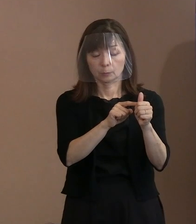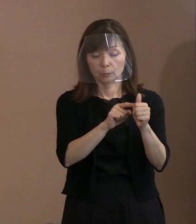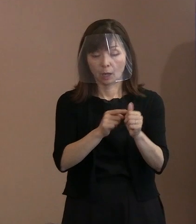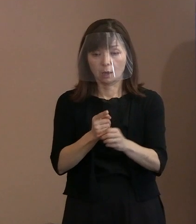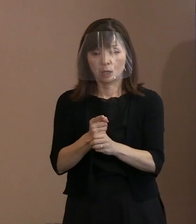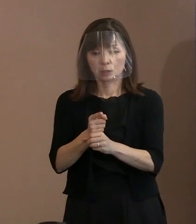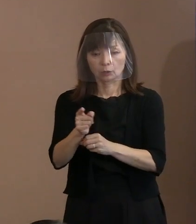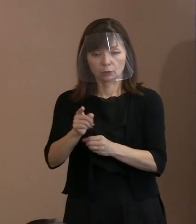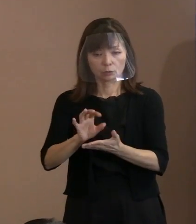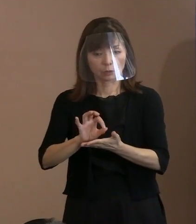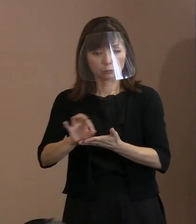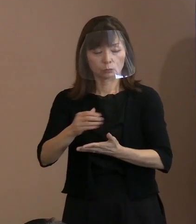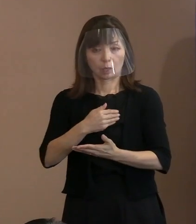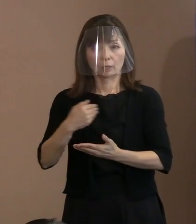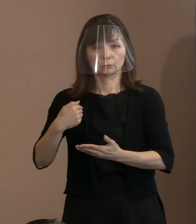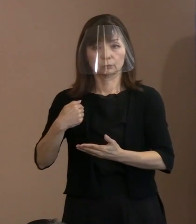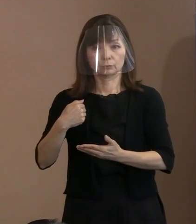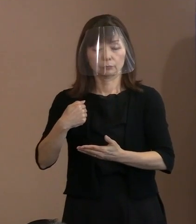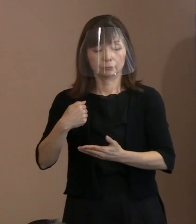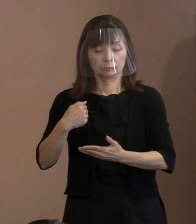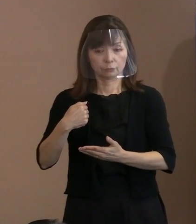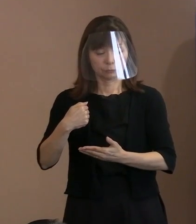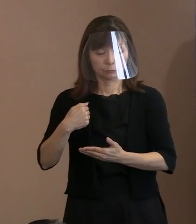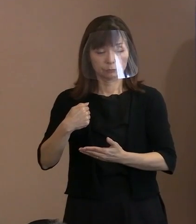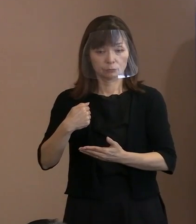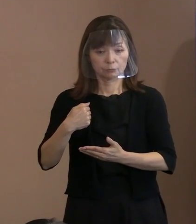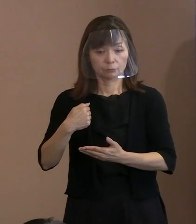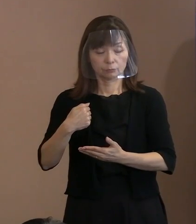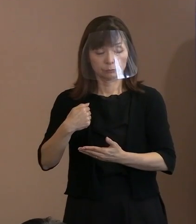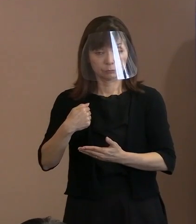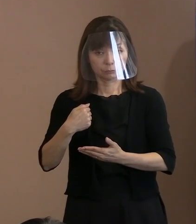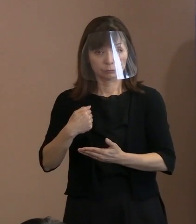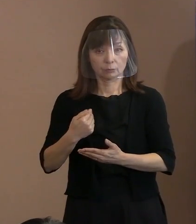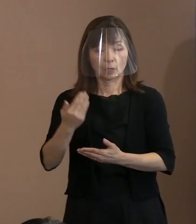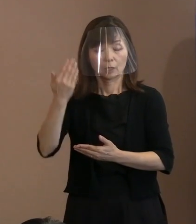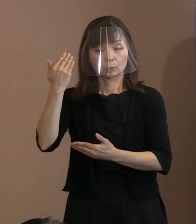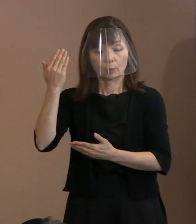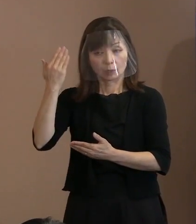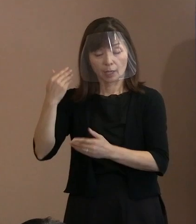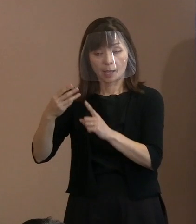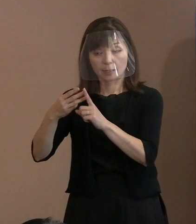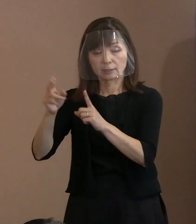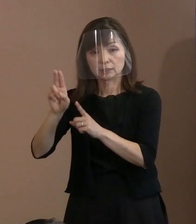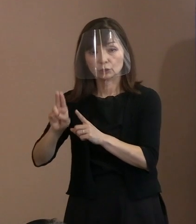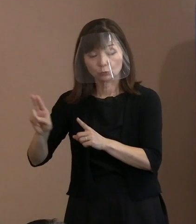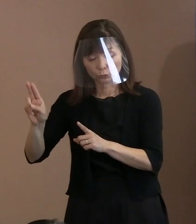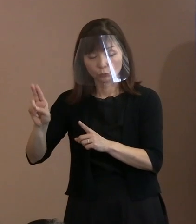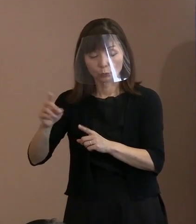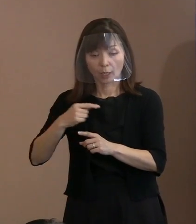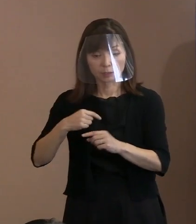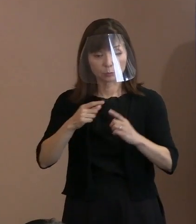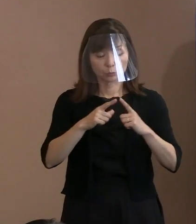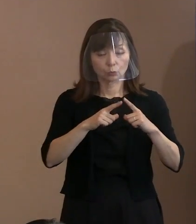で､それは今までのＥＵ(欧州連合)とか､ 自分たちの国の地政学的な判断で